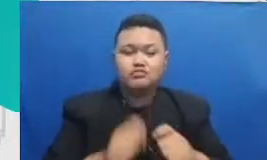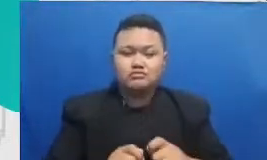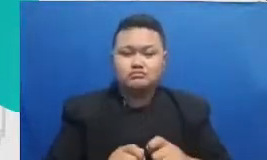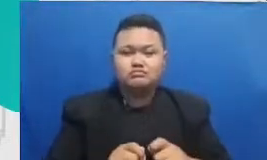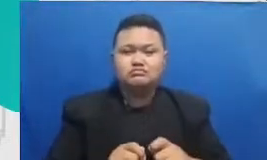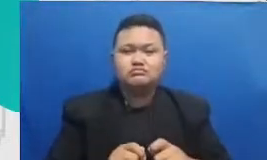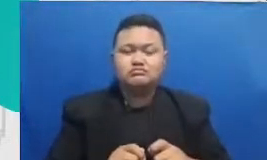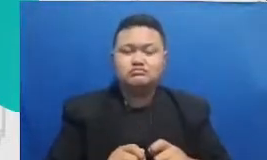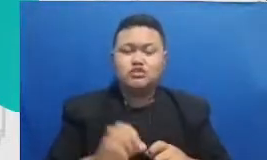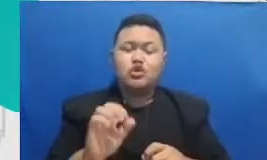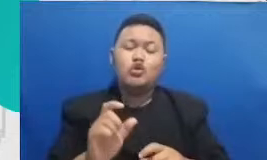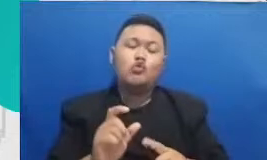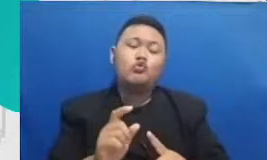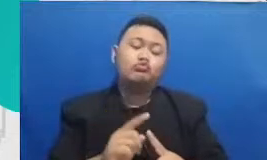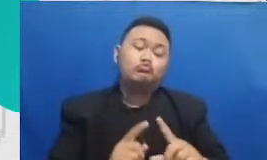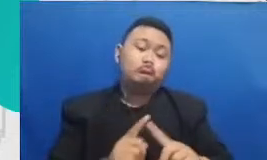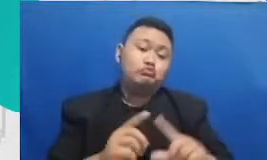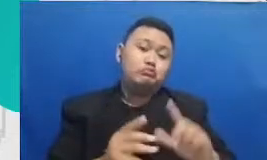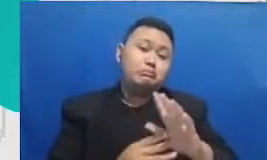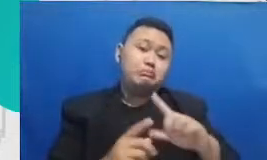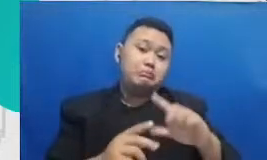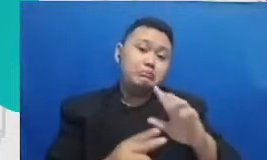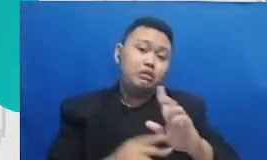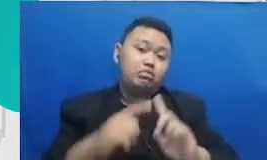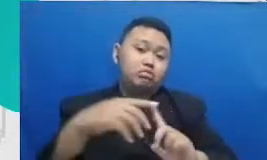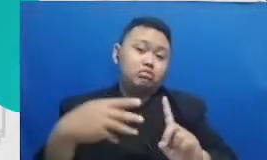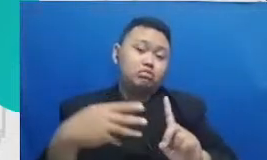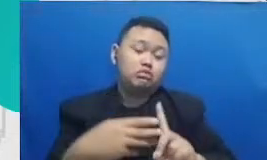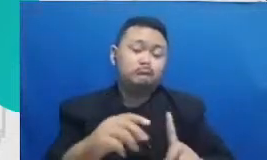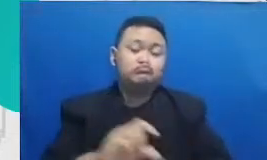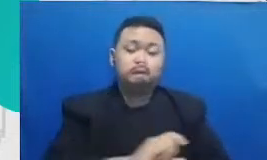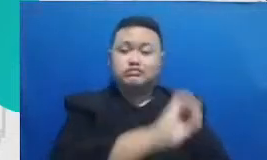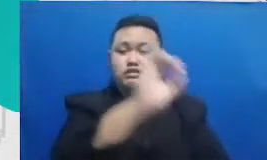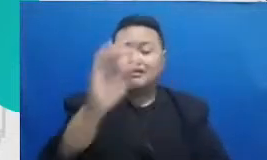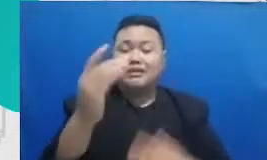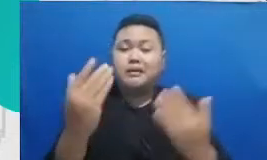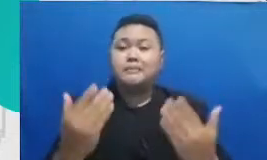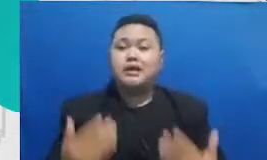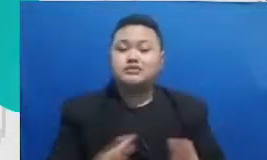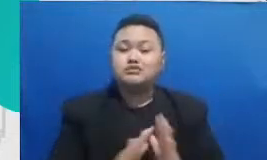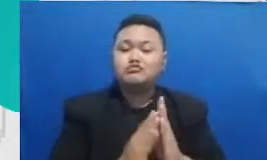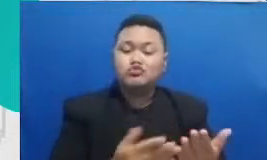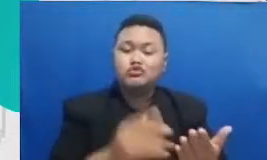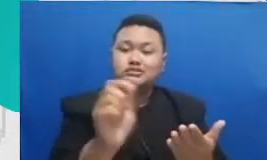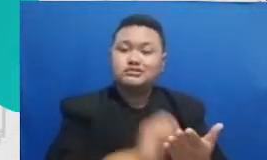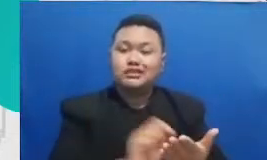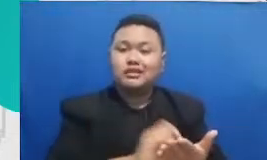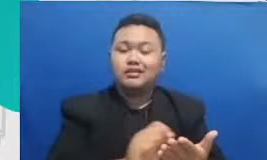untuk membuat betul reality aplikasi Buku Catatan digital update untuk membuat presentasi aplikasi